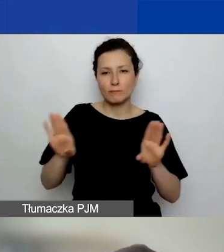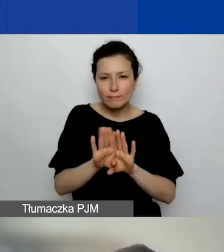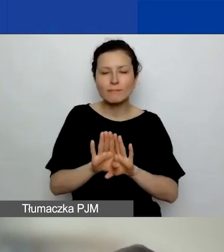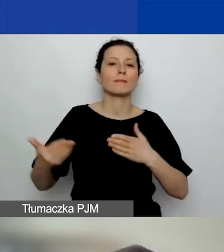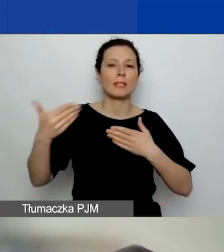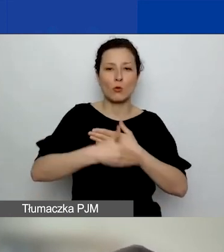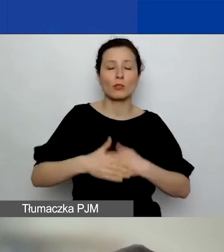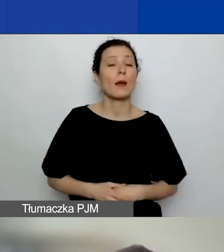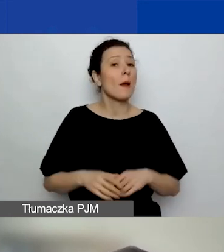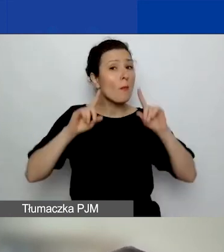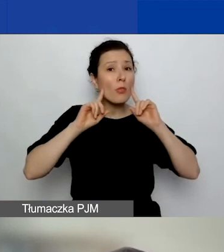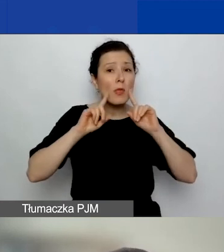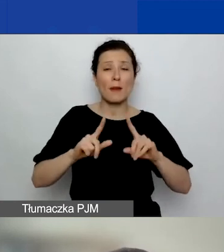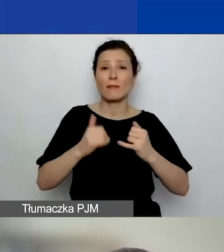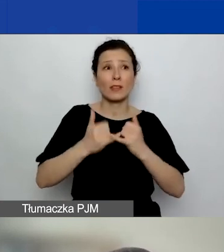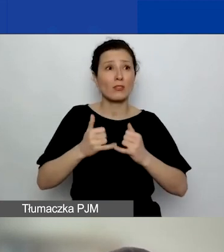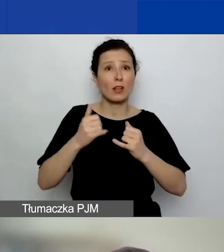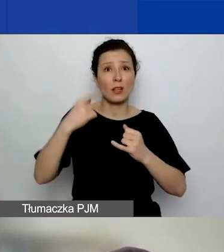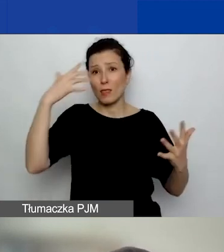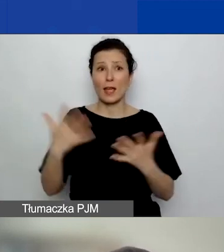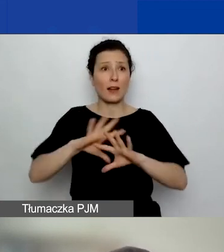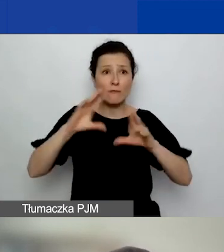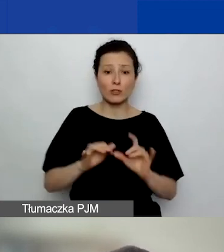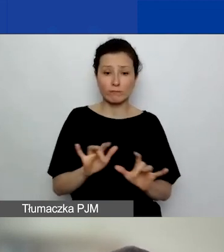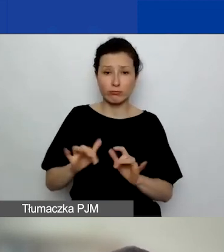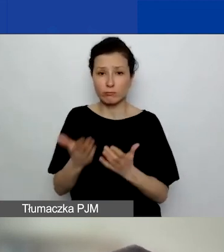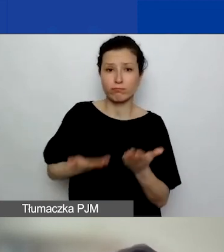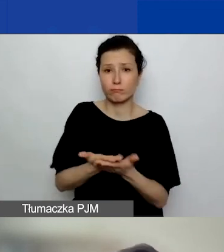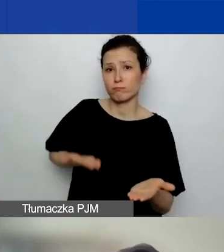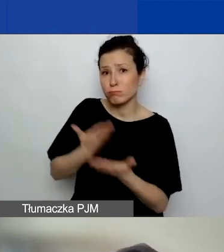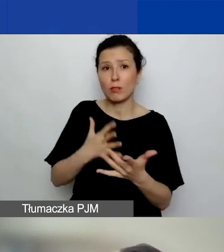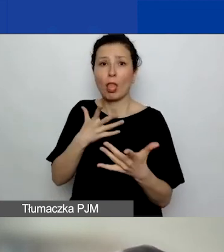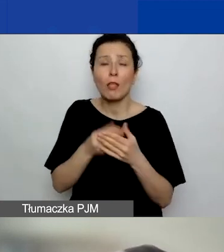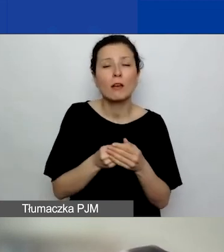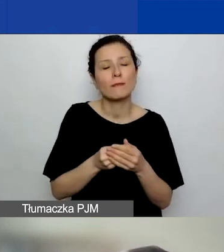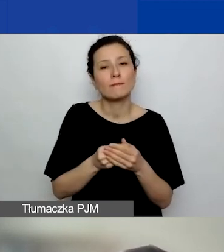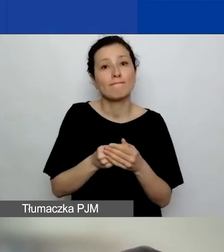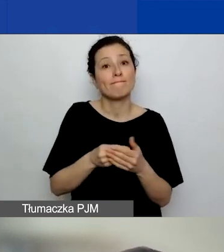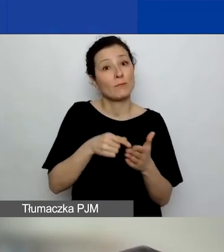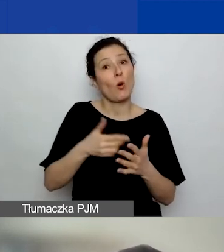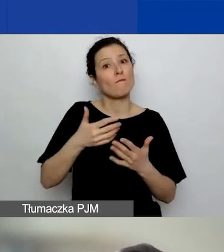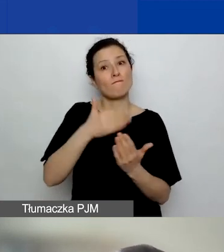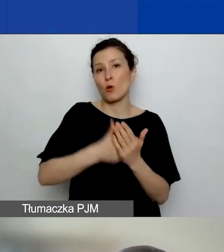jeżeli wszyscy nagle naraz składają wniosek na ostatnią chwilę, to ten generator może się po prostu zawiesić.